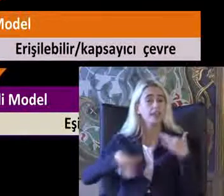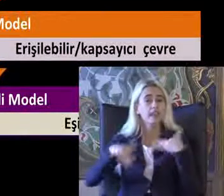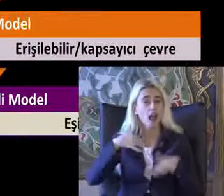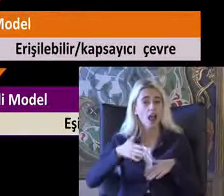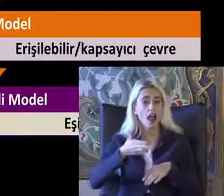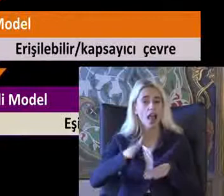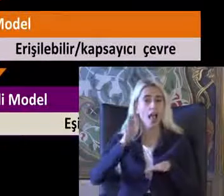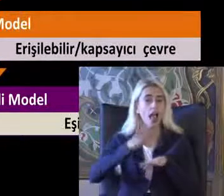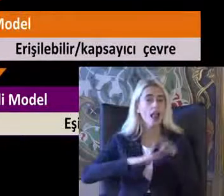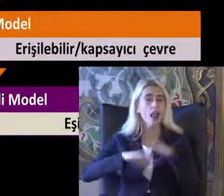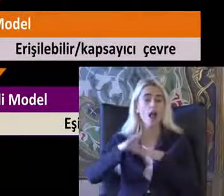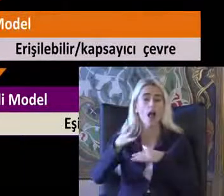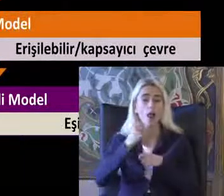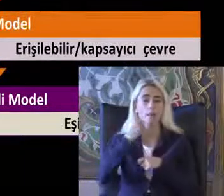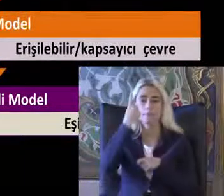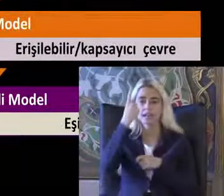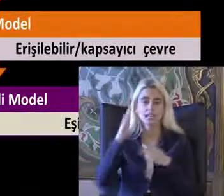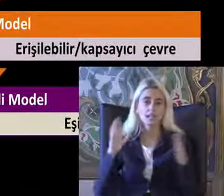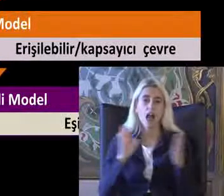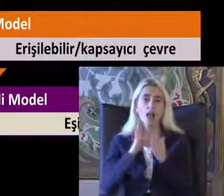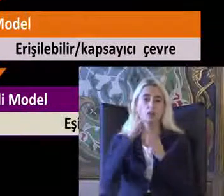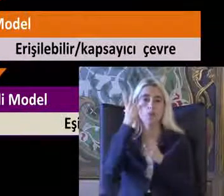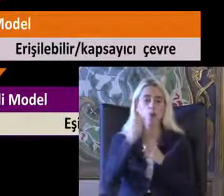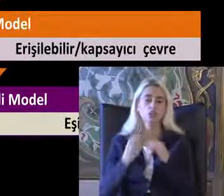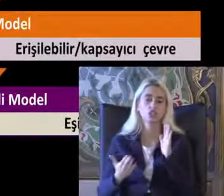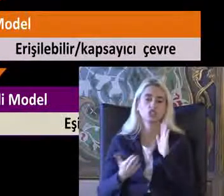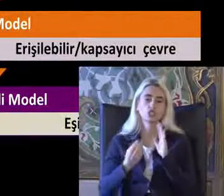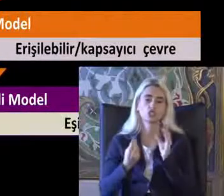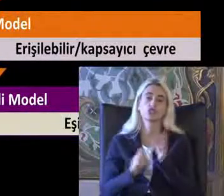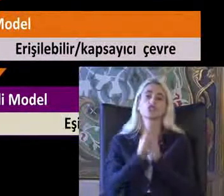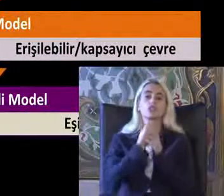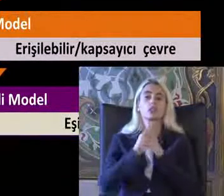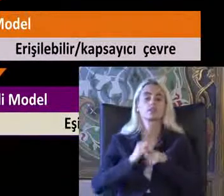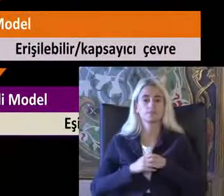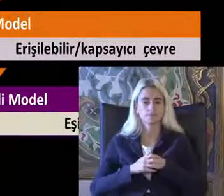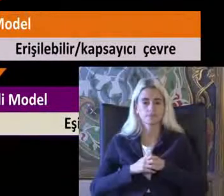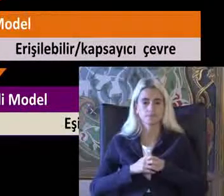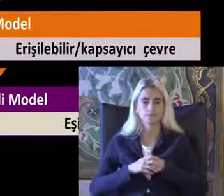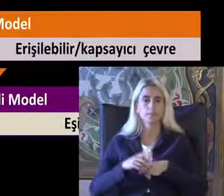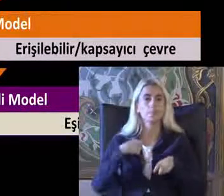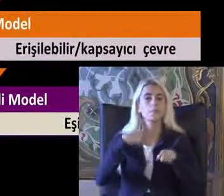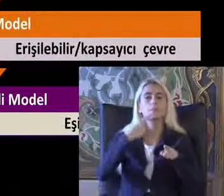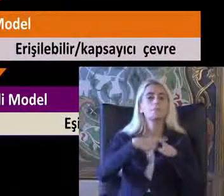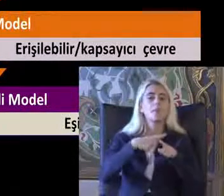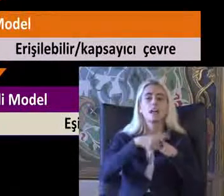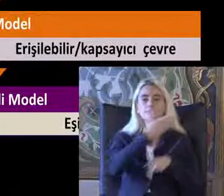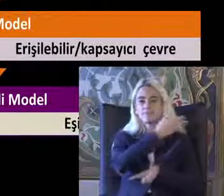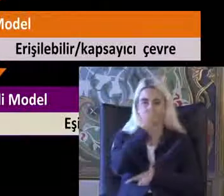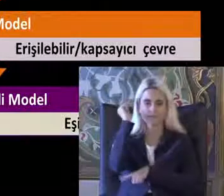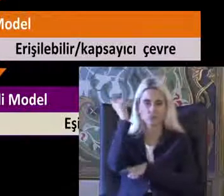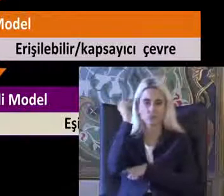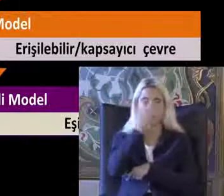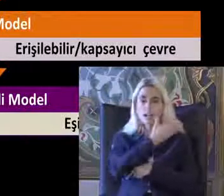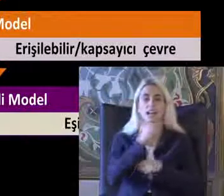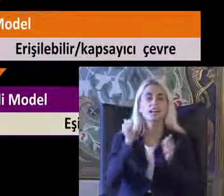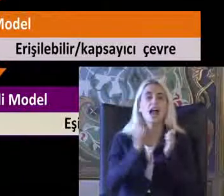Ele alan bir yaklaşım olarak karşımıza çıktı Paylaştım lytta Bir gazete haberinden